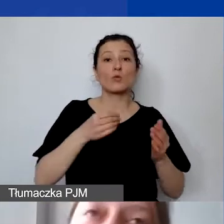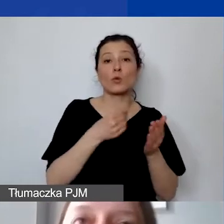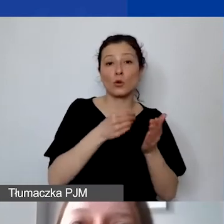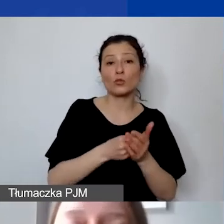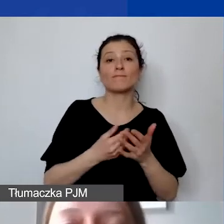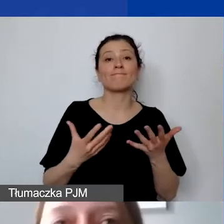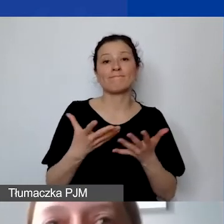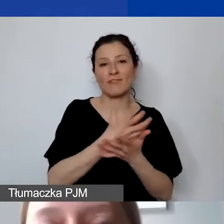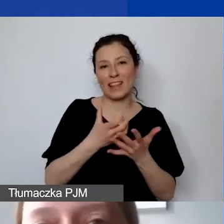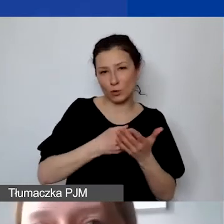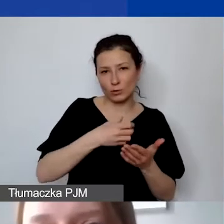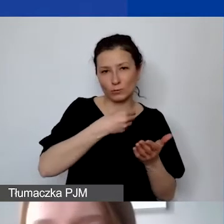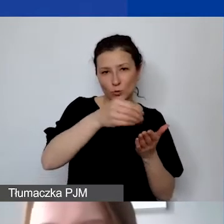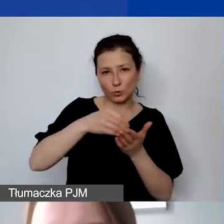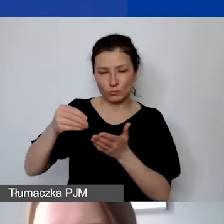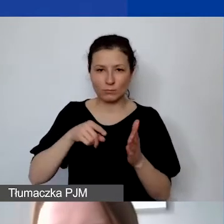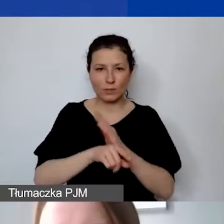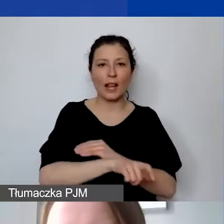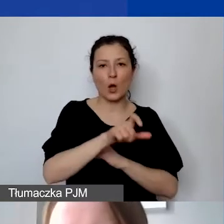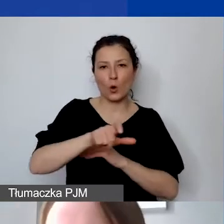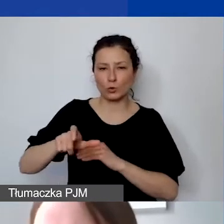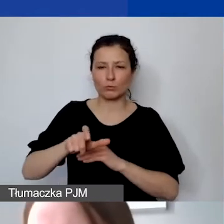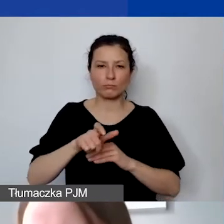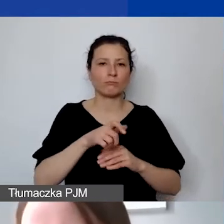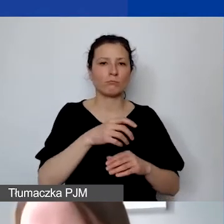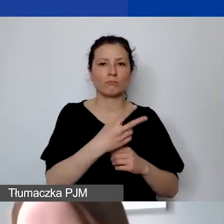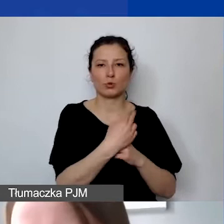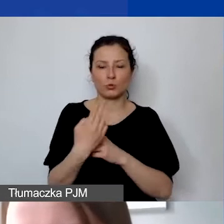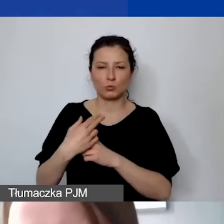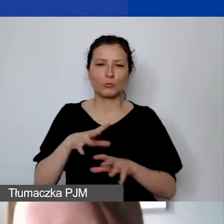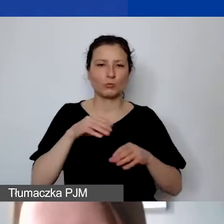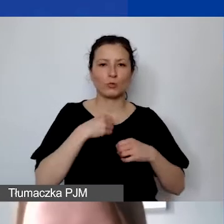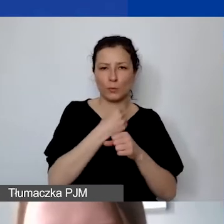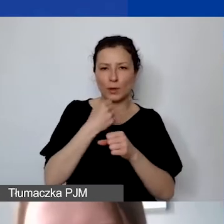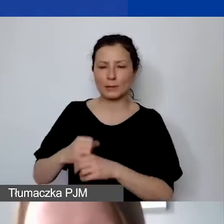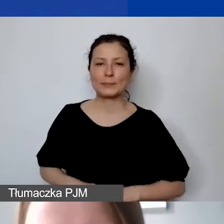To jest bardzo…